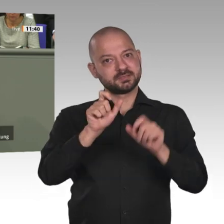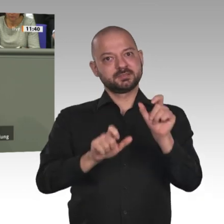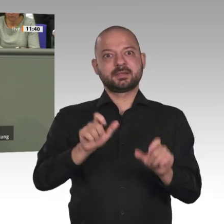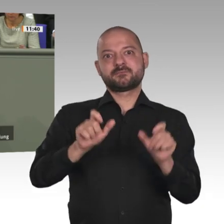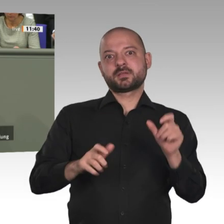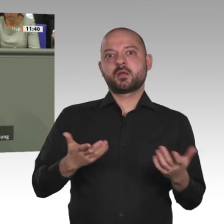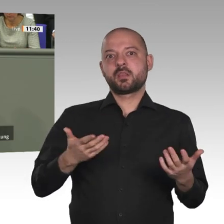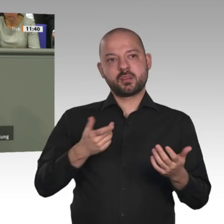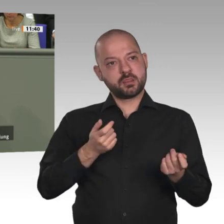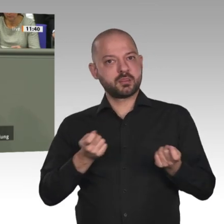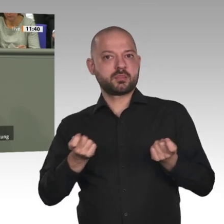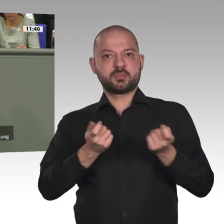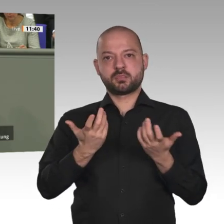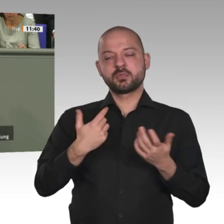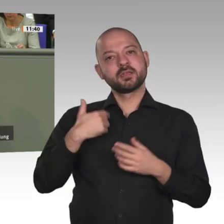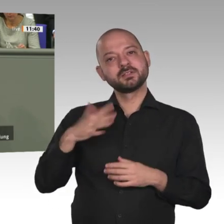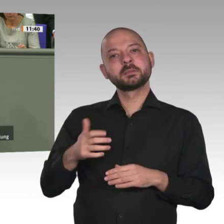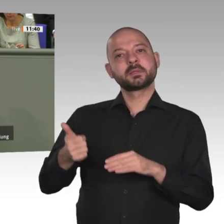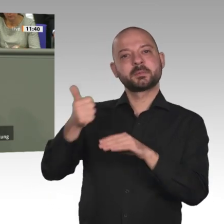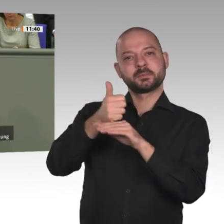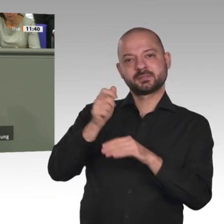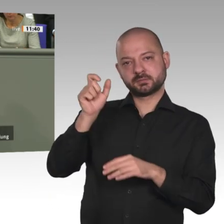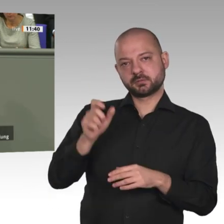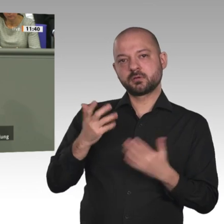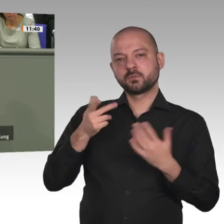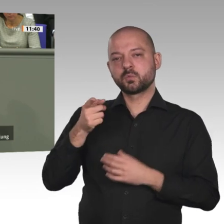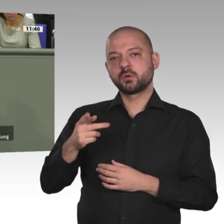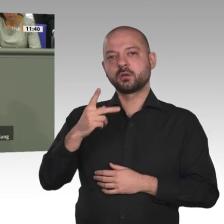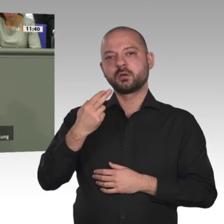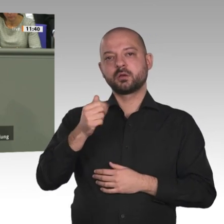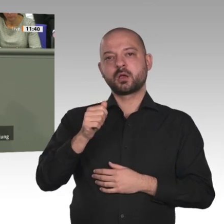die Verankerung der Gleichstellung von Frau und Mann. Denn diese Transformationsentwicklung